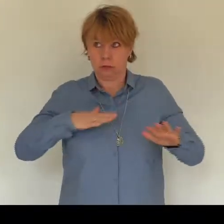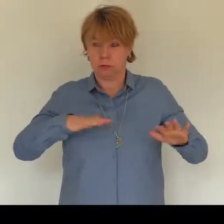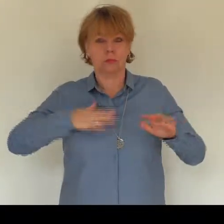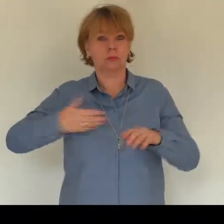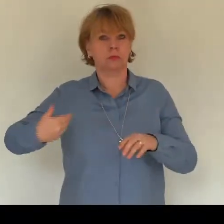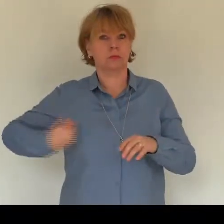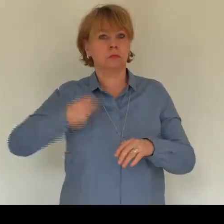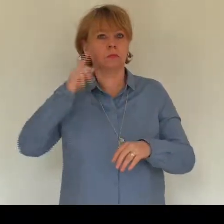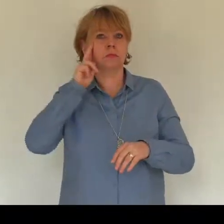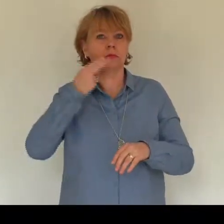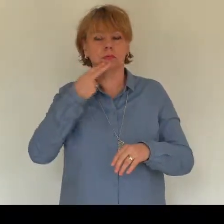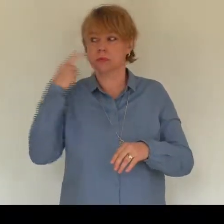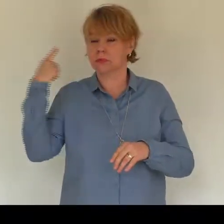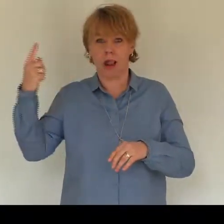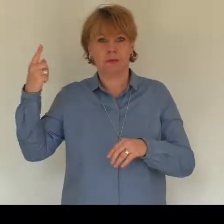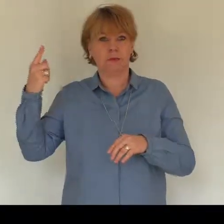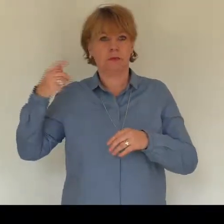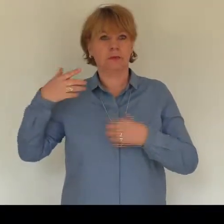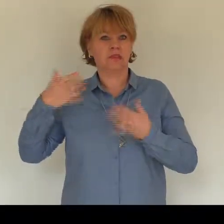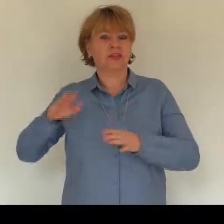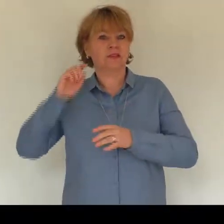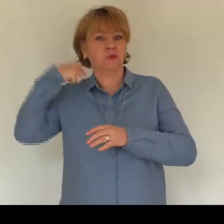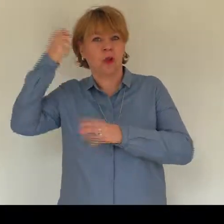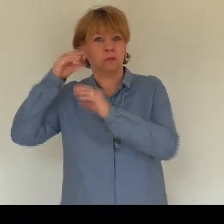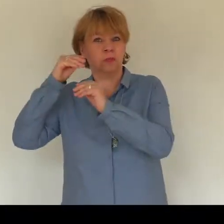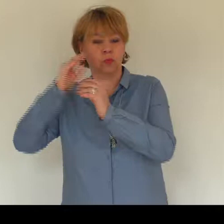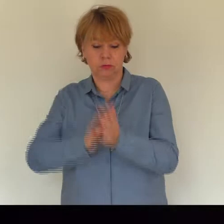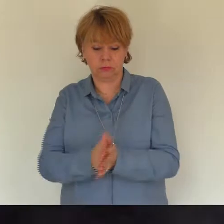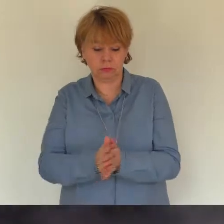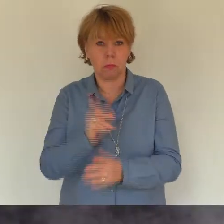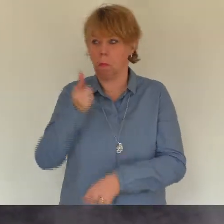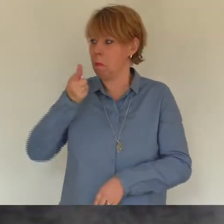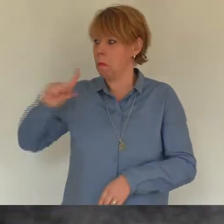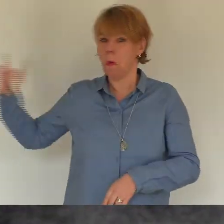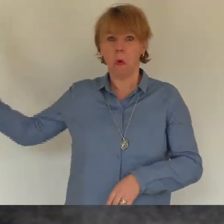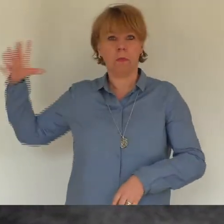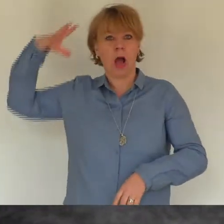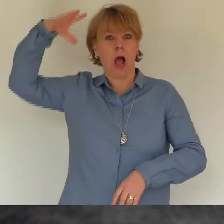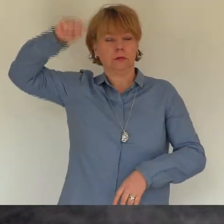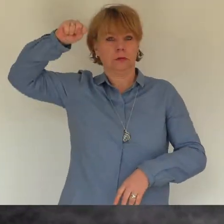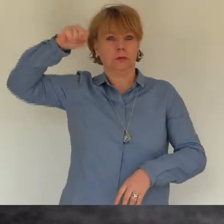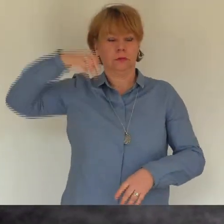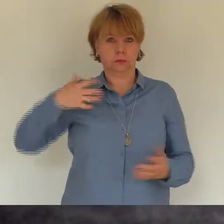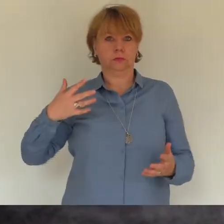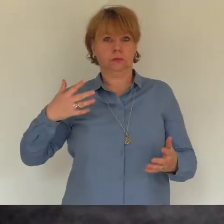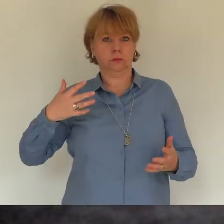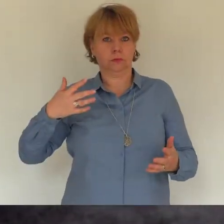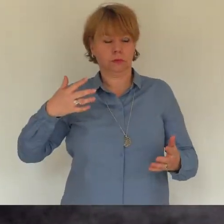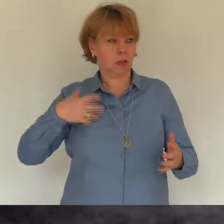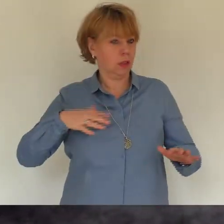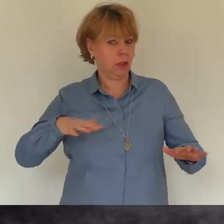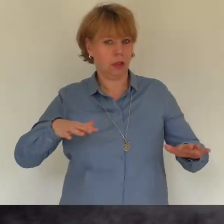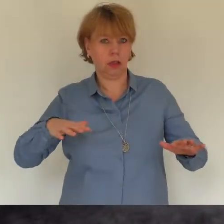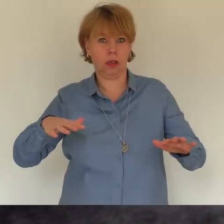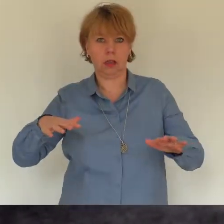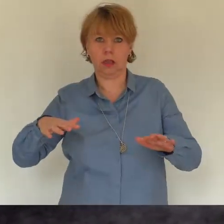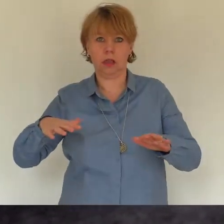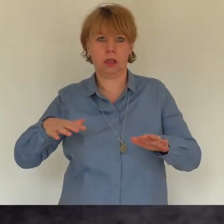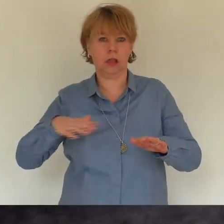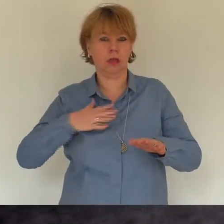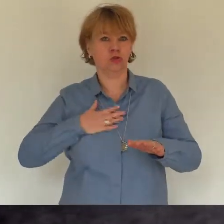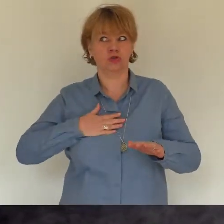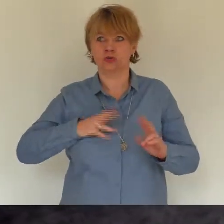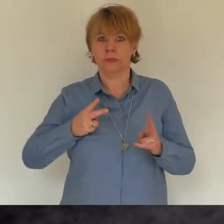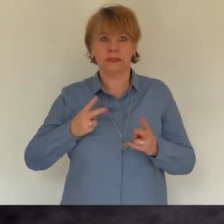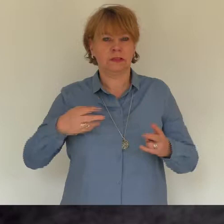Grab - nichts hören, nichts sehen, nur den schneller werdenden Herzschlag spüren.